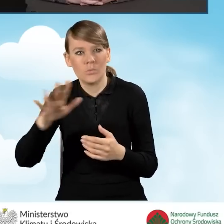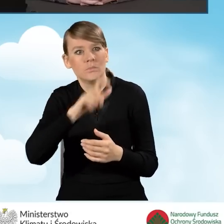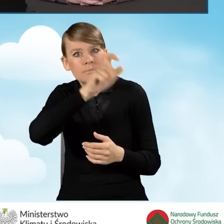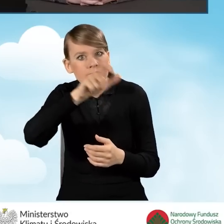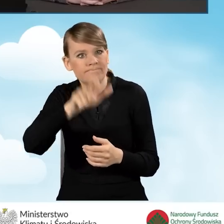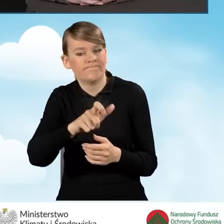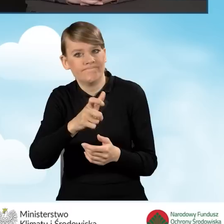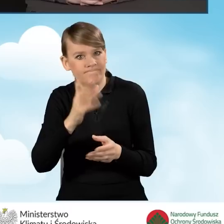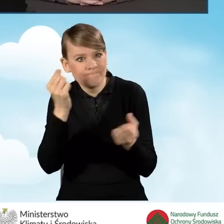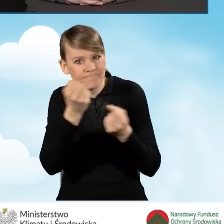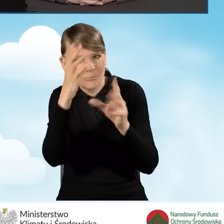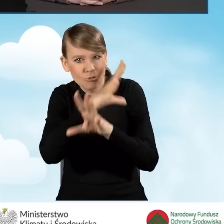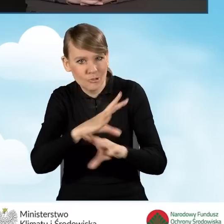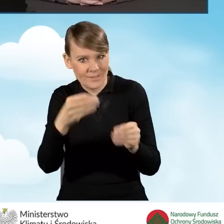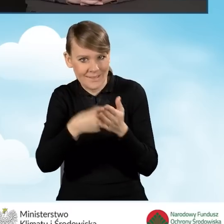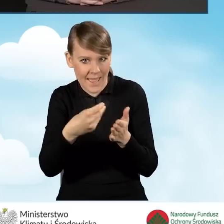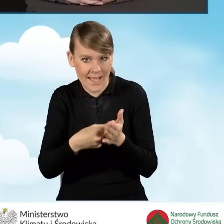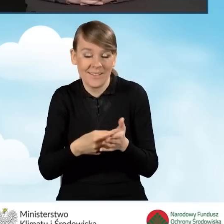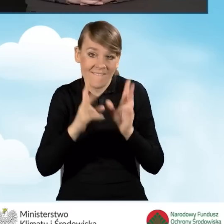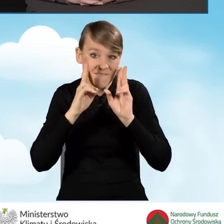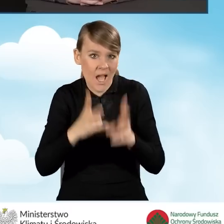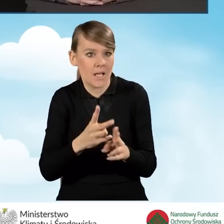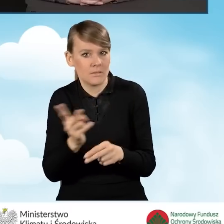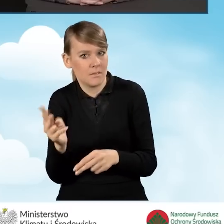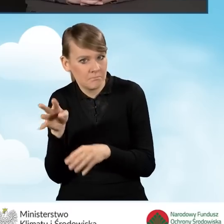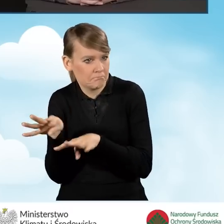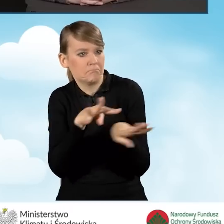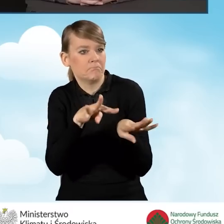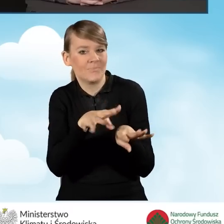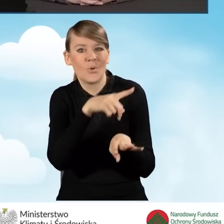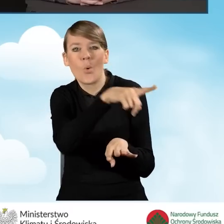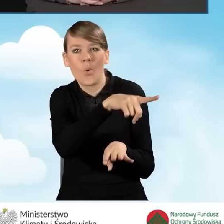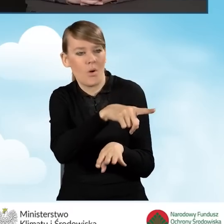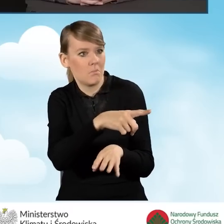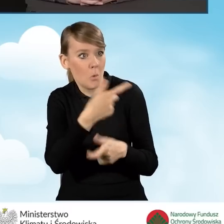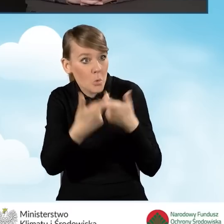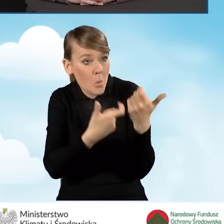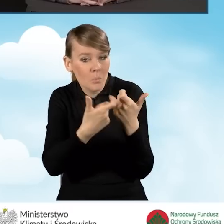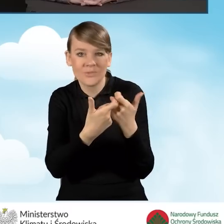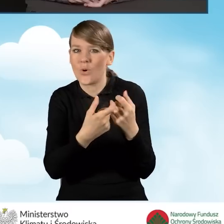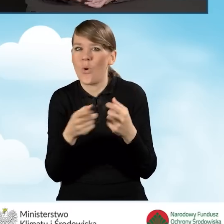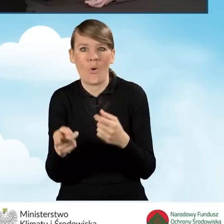bo rzeczywiście przykład idący od nich może być bardzo cenny dla pozostałych mieszkańców.